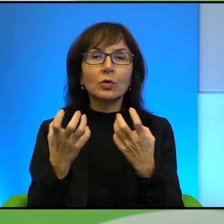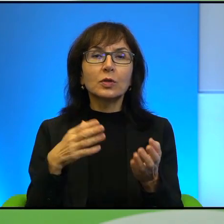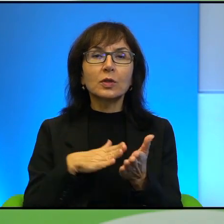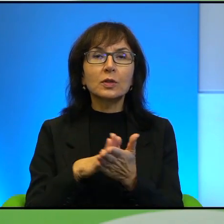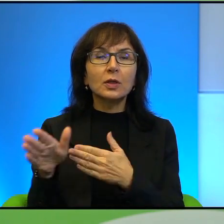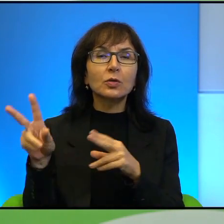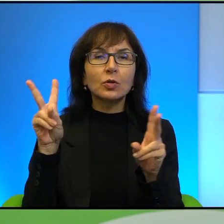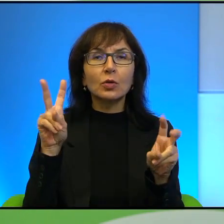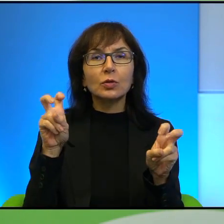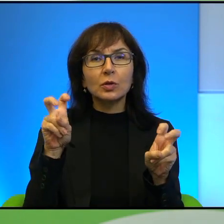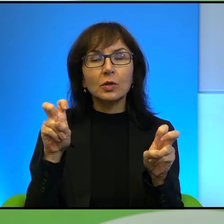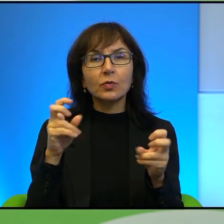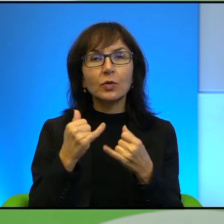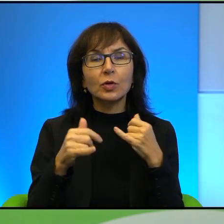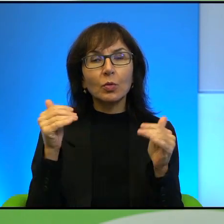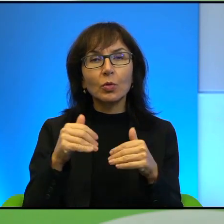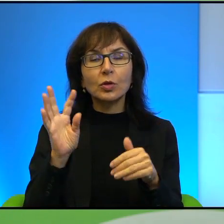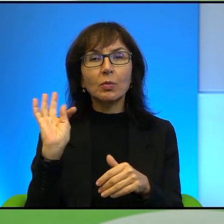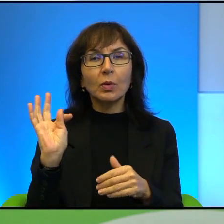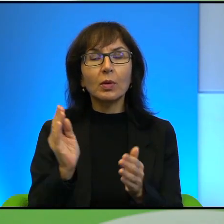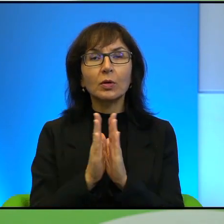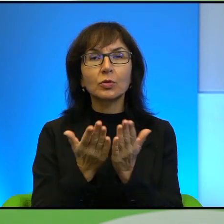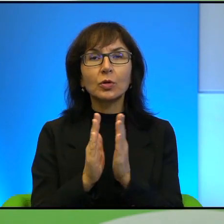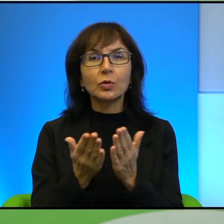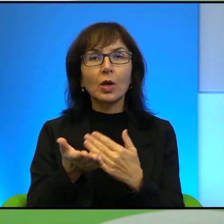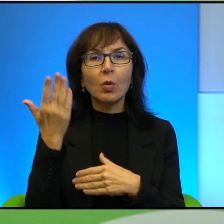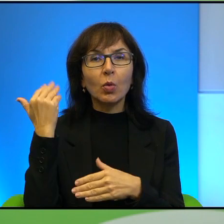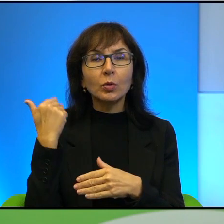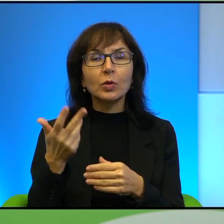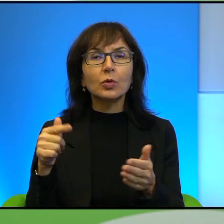jeśli można, Pana książki poprzedniej, dotyczącej tego tematu, czyli